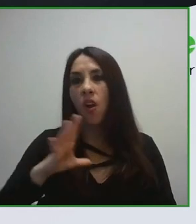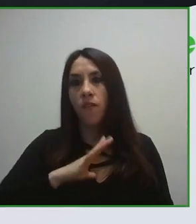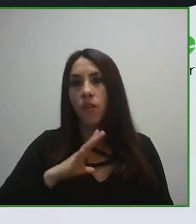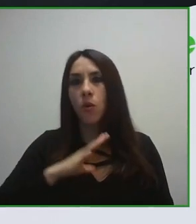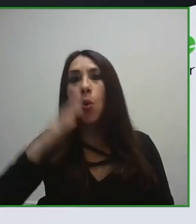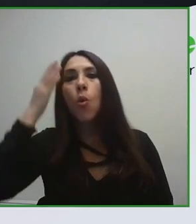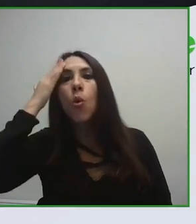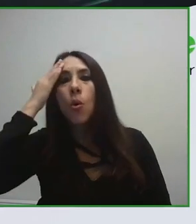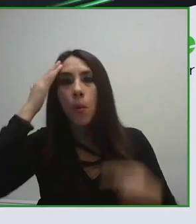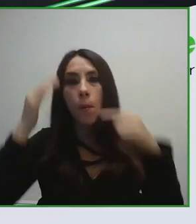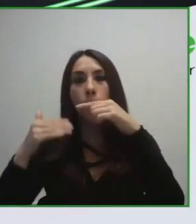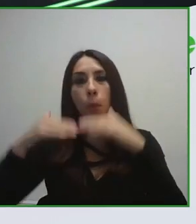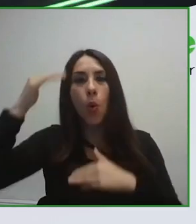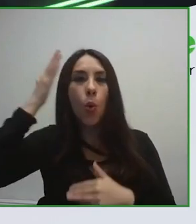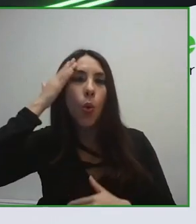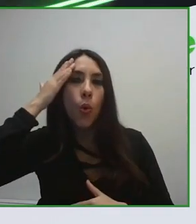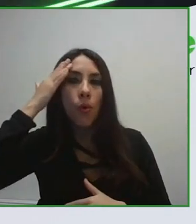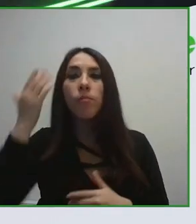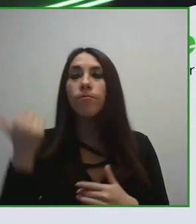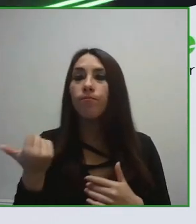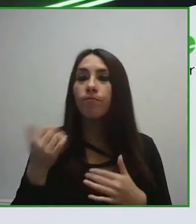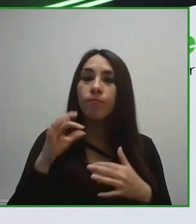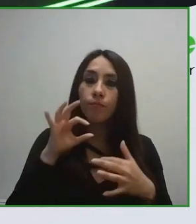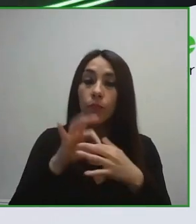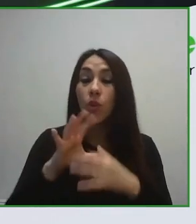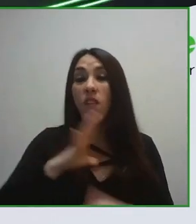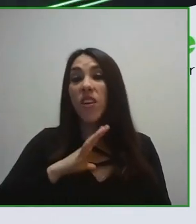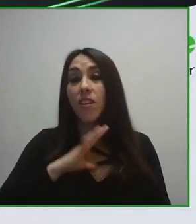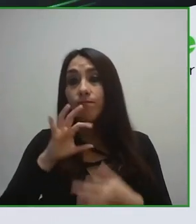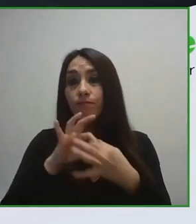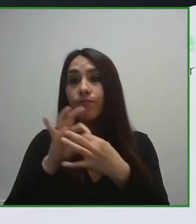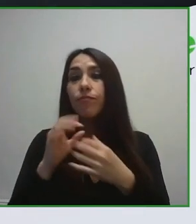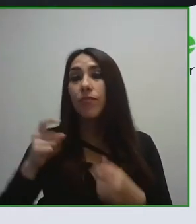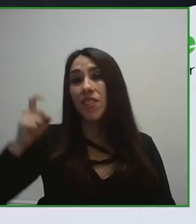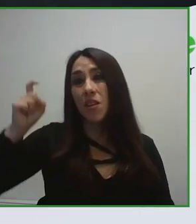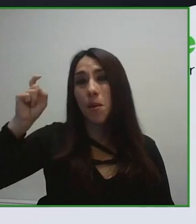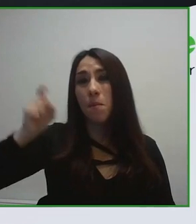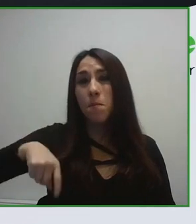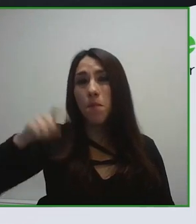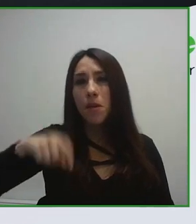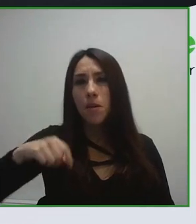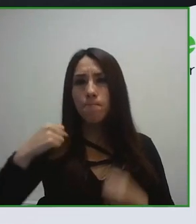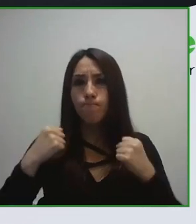La Organización Mundial del Turismo, la OMT, ha desarrollado el rol de combinador poniendo